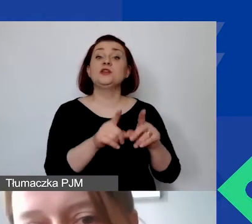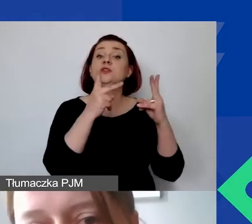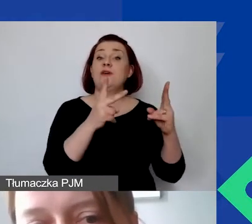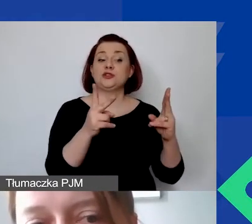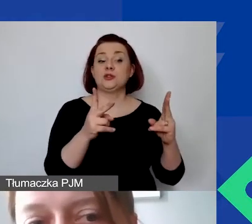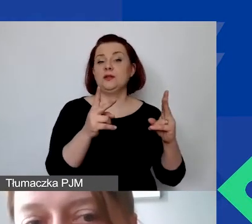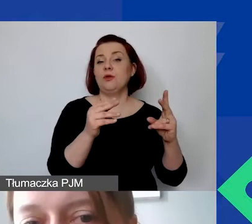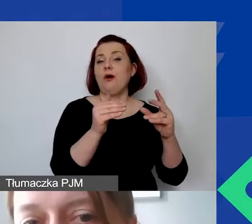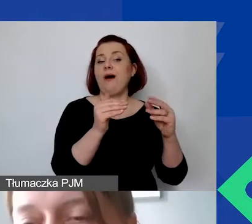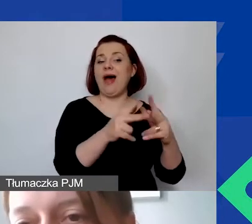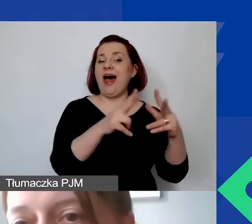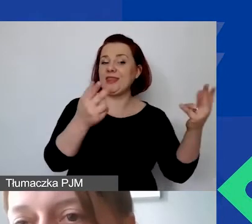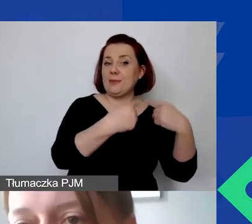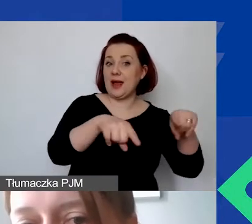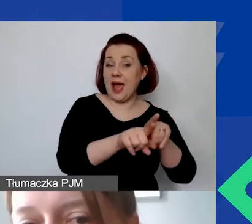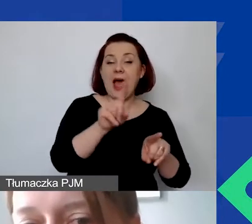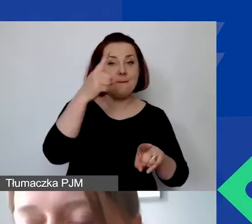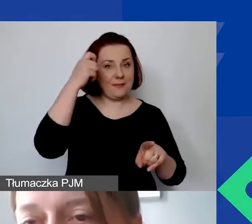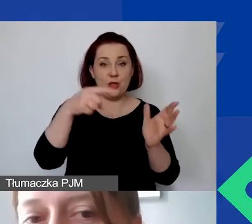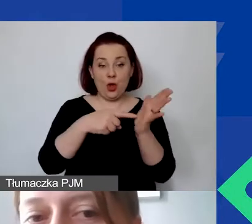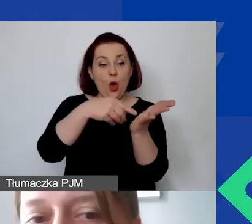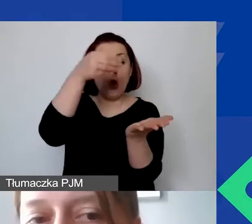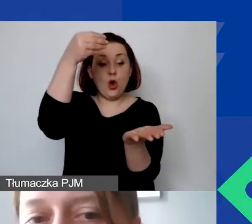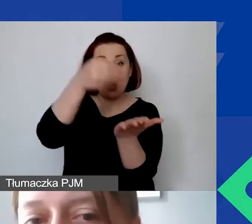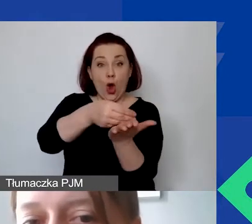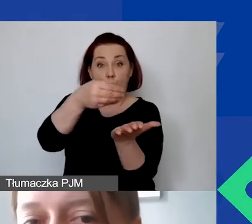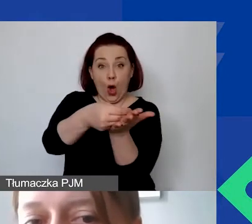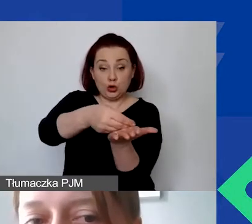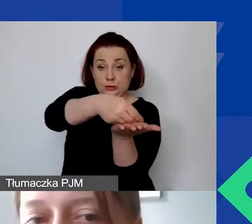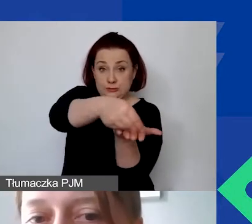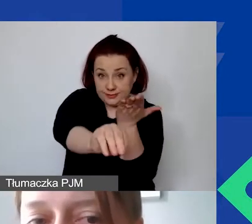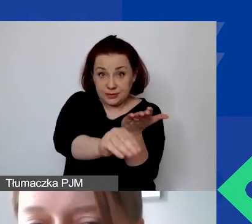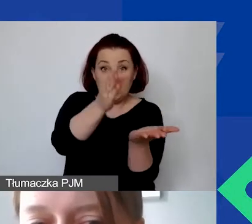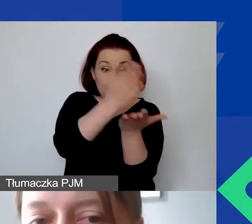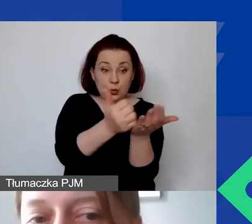ale proszę pamiętać o tym, że poniesiony koszt to taki, gdzie dokument księgowy został wystawiony,